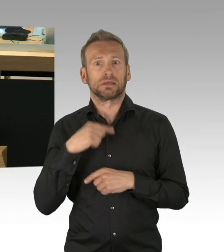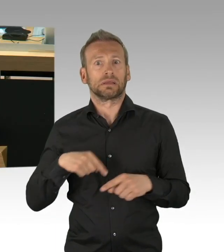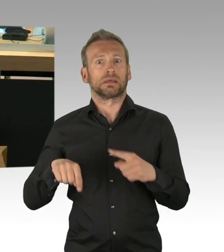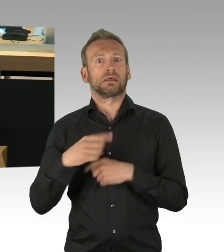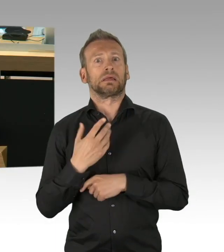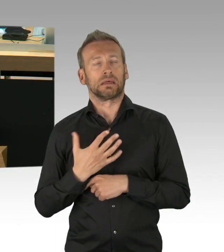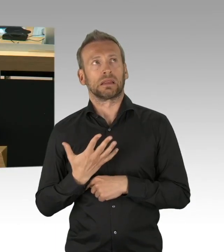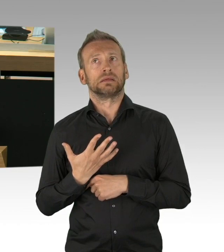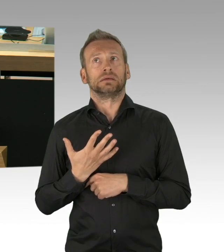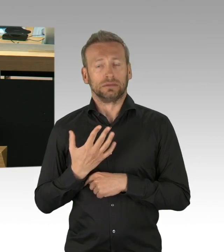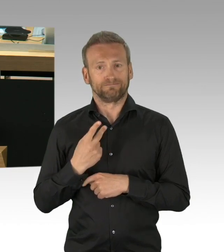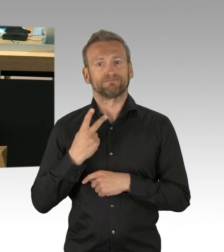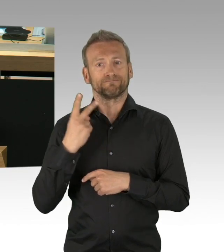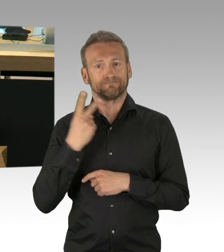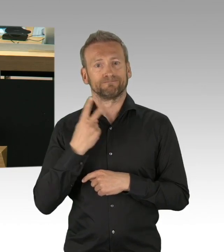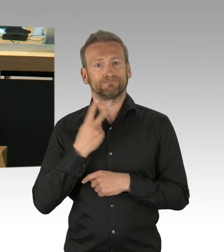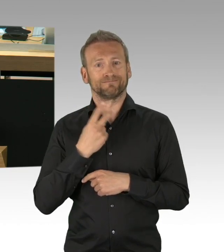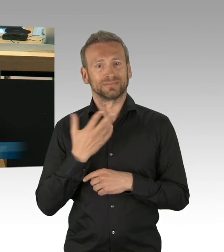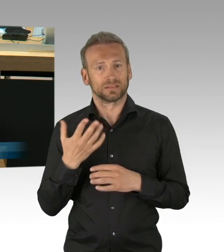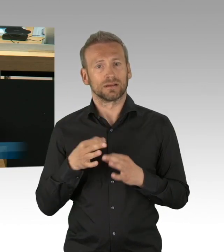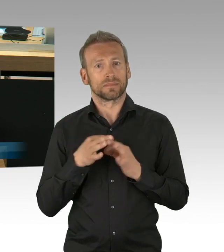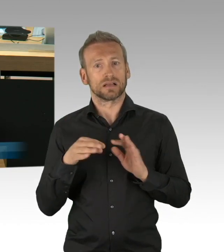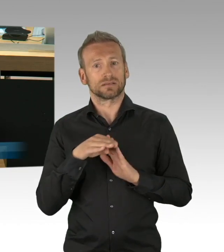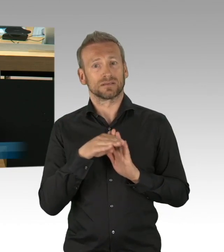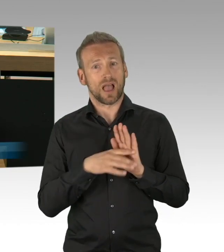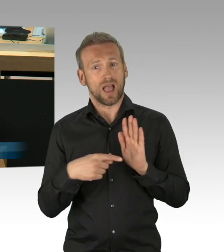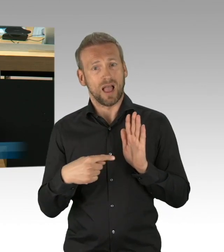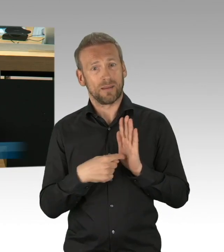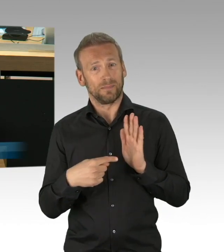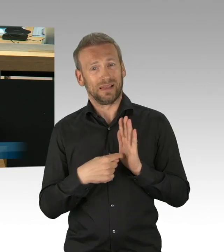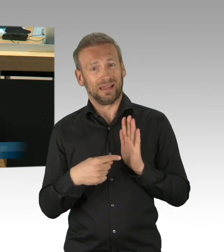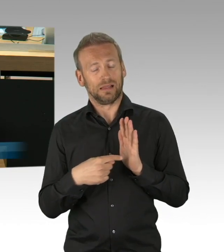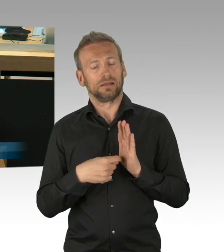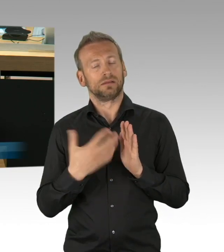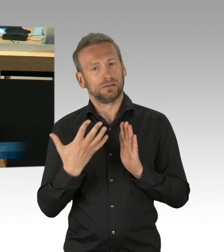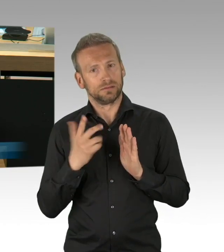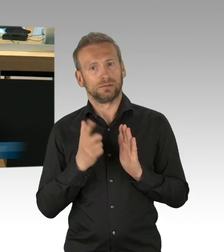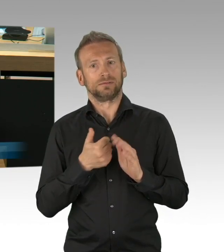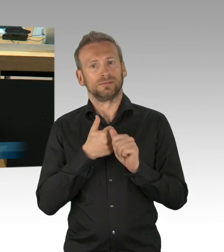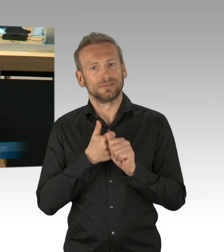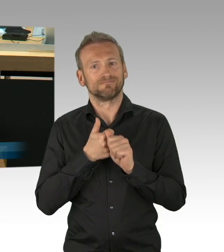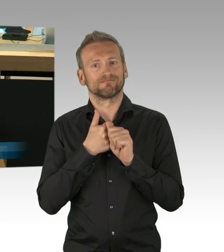wir wissen das und wir wünschen uns allen, es käme nicht so, aber danach schaut es derzeit leider nicht aus.